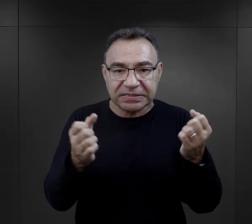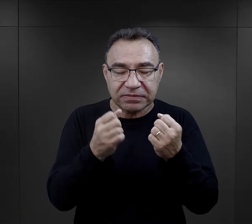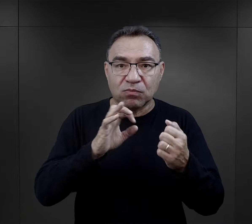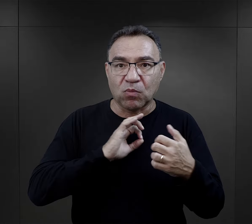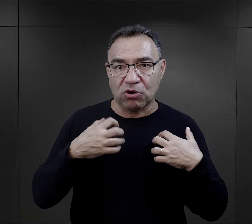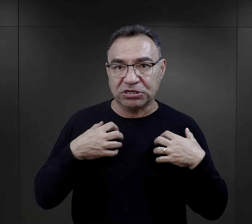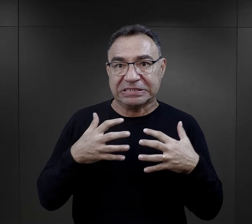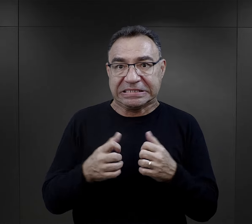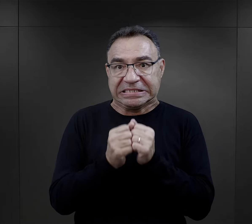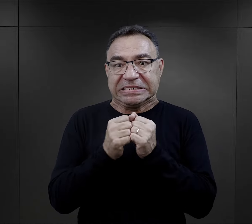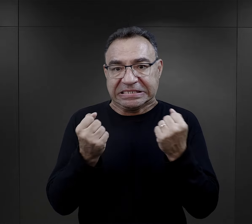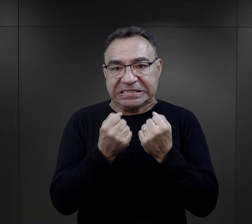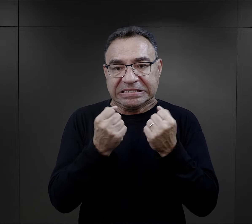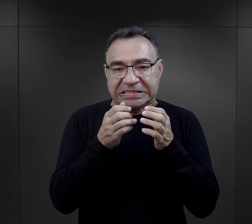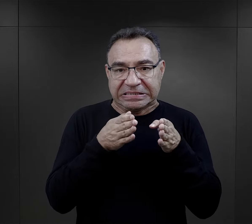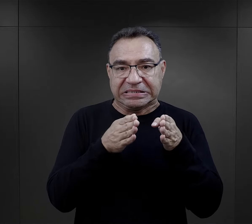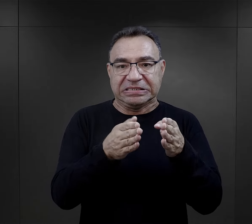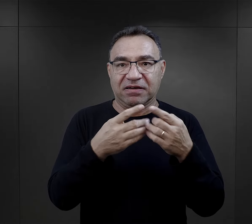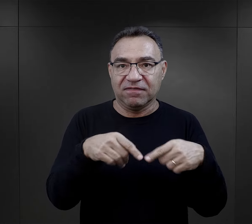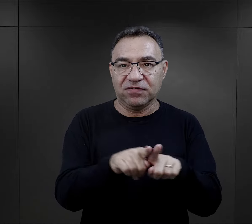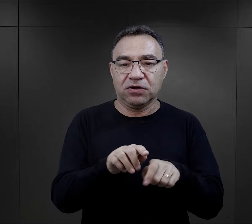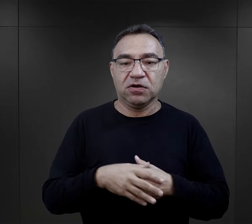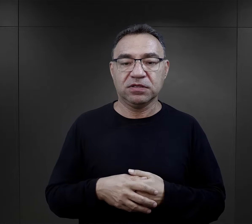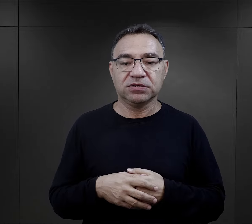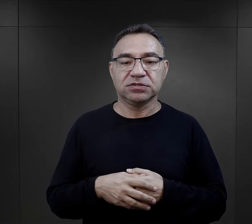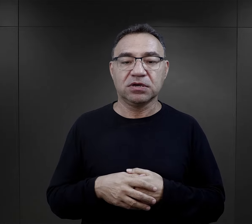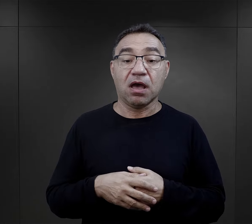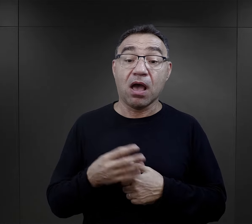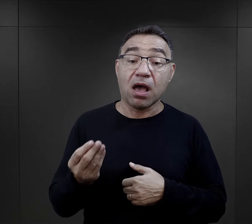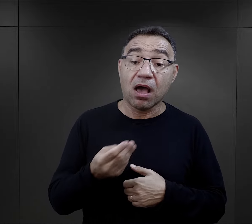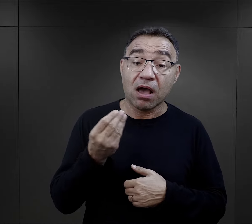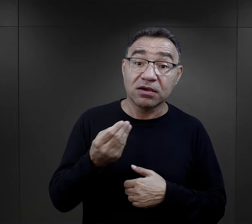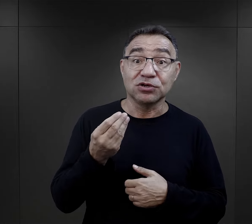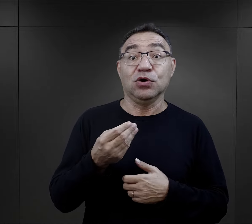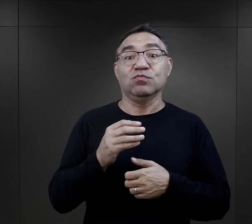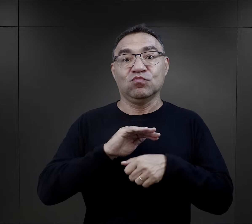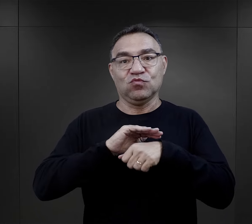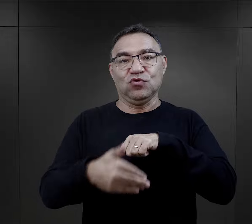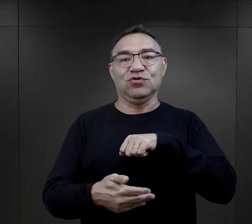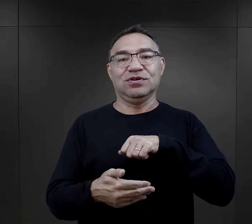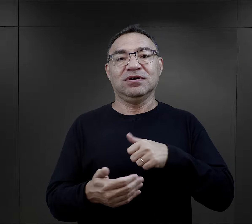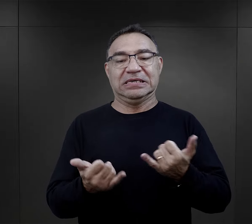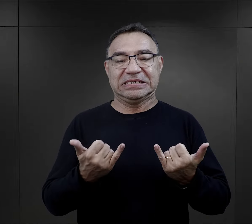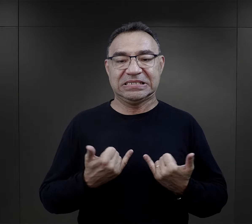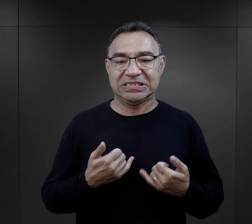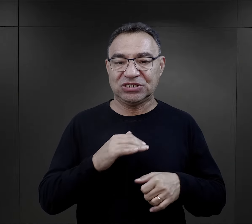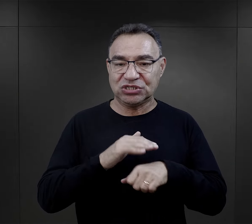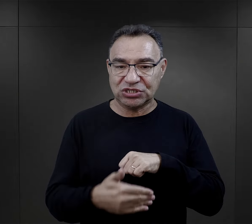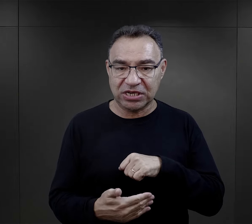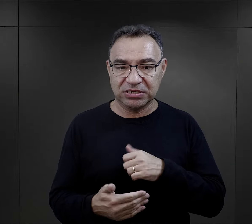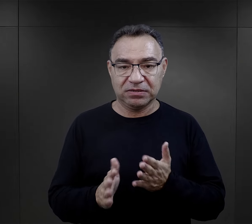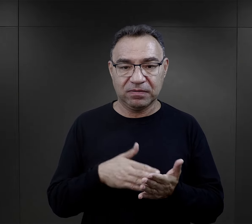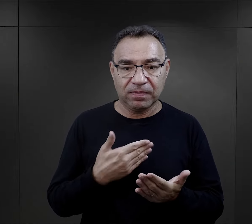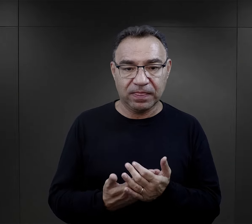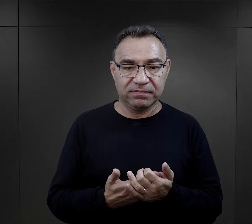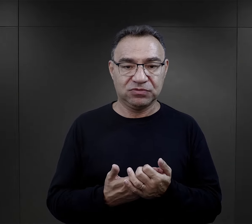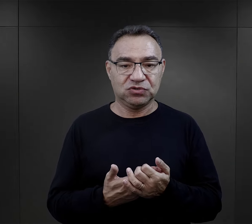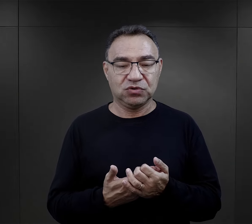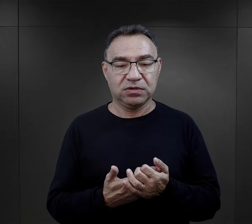starał się podążać, ratując swoje życie. A do tego jeszcze, no właśnie to szczęście,